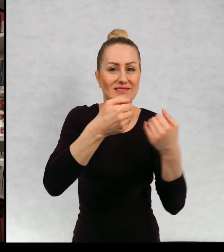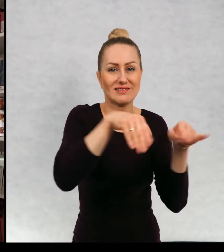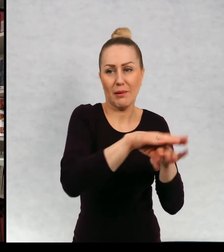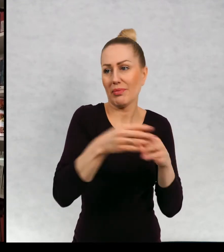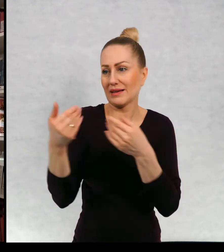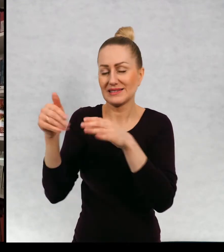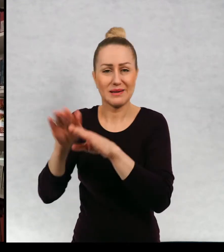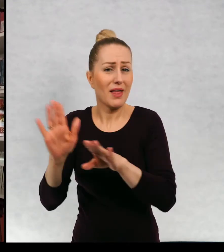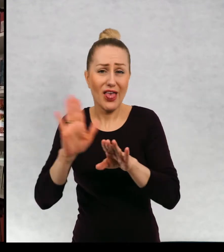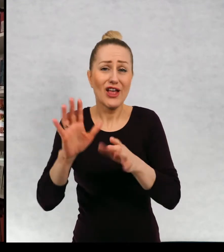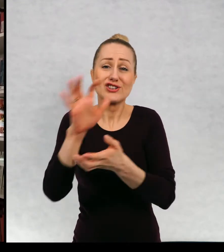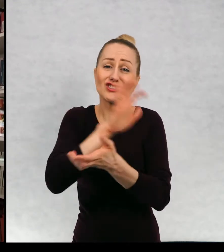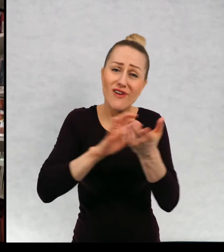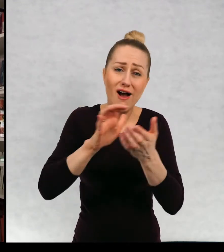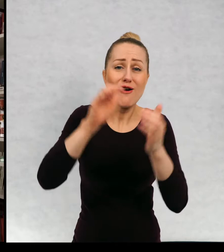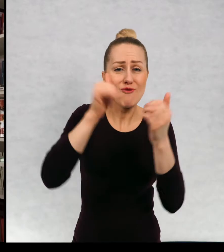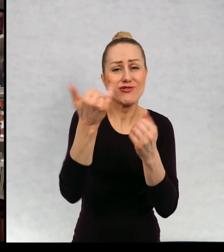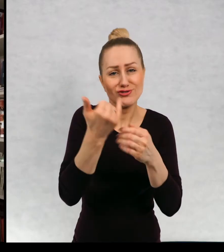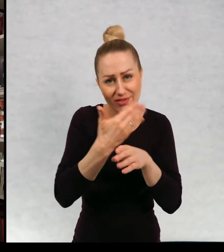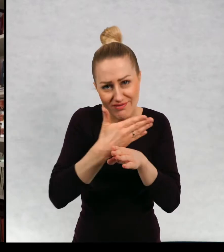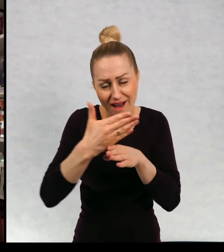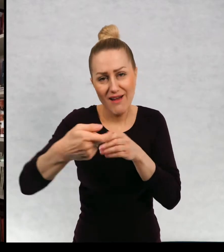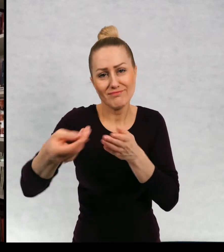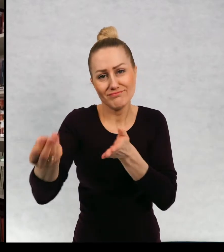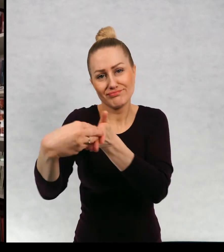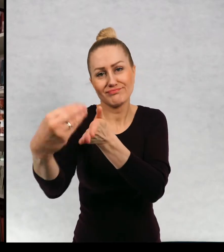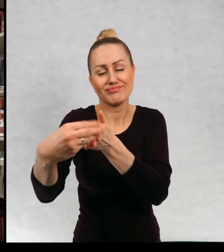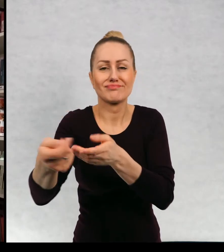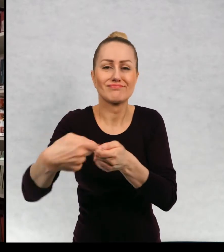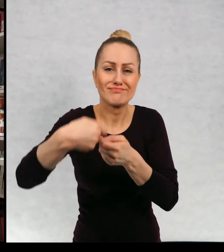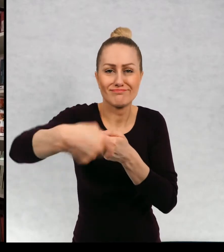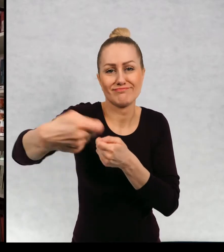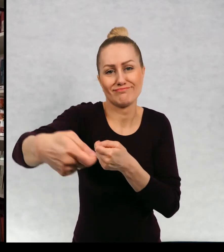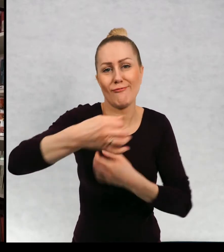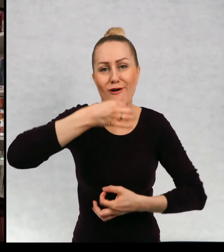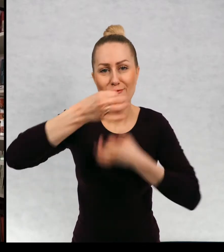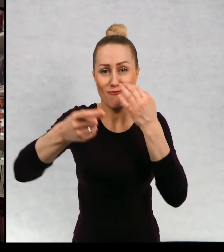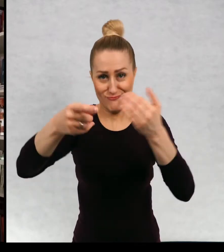i o każdym świecie można jeszcze dalej kontynuować opowieść